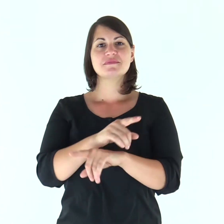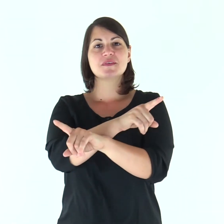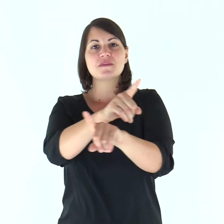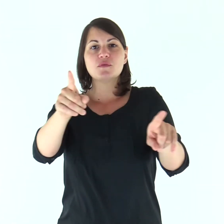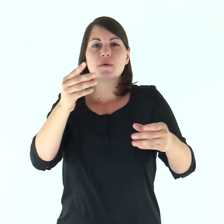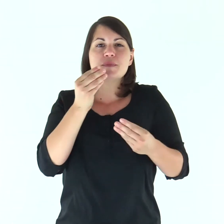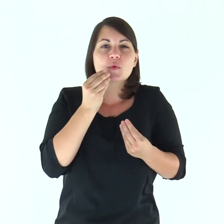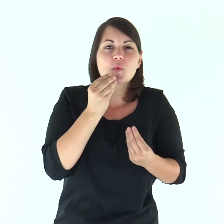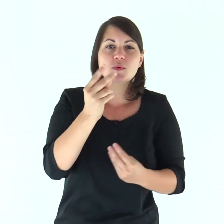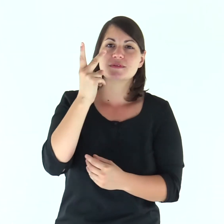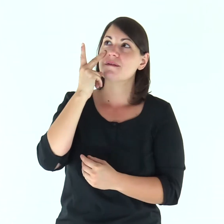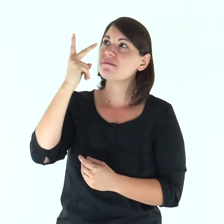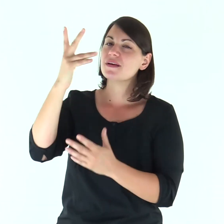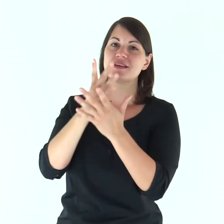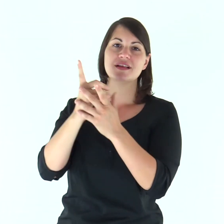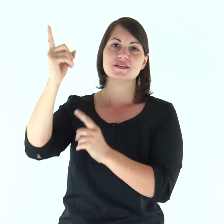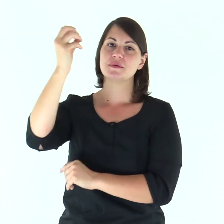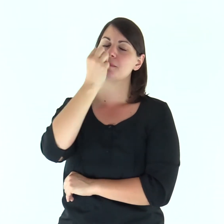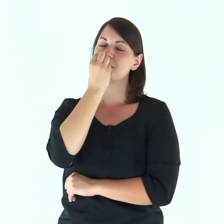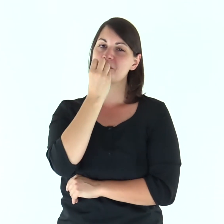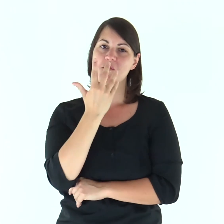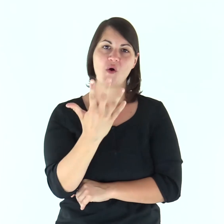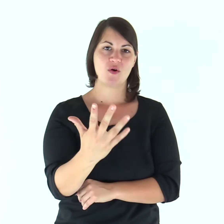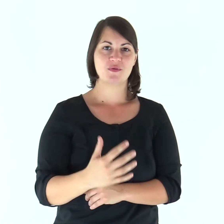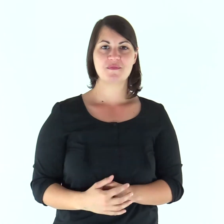Gustate e vedete com'è buono il Signore.